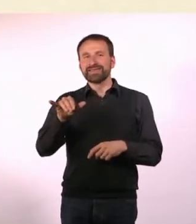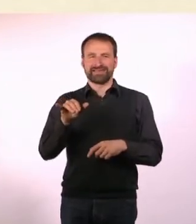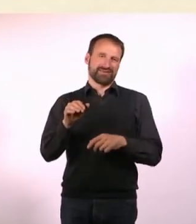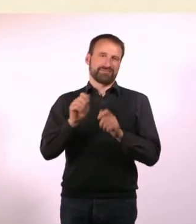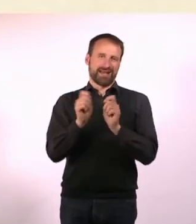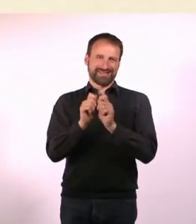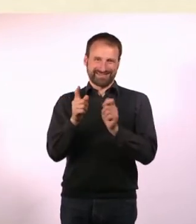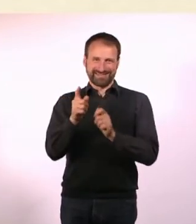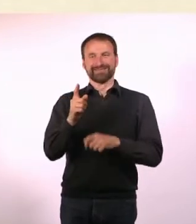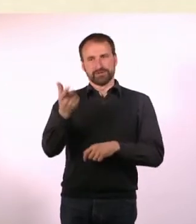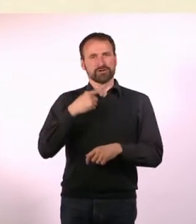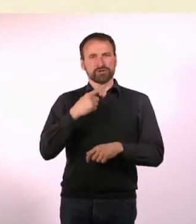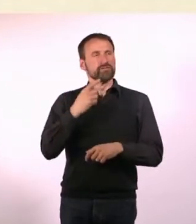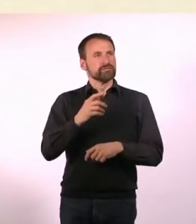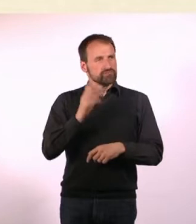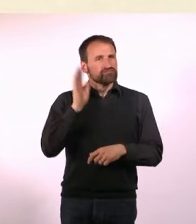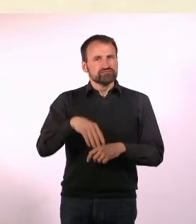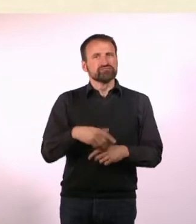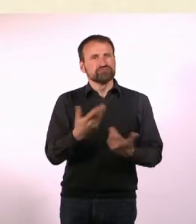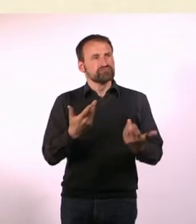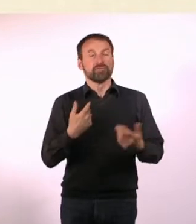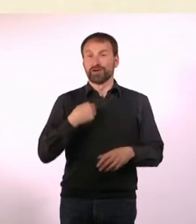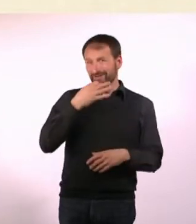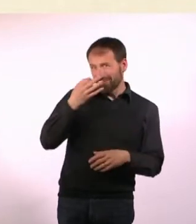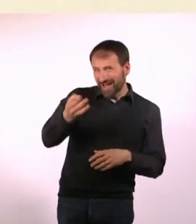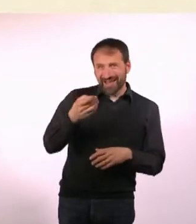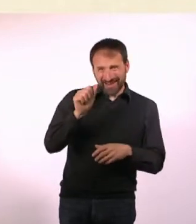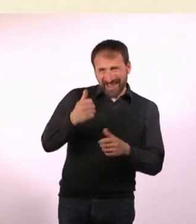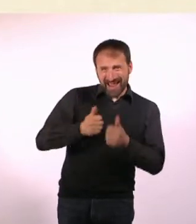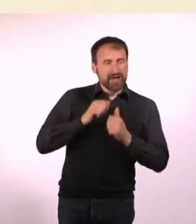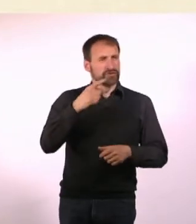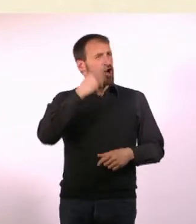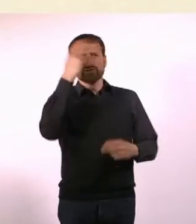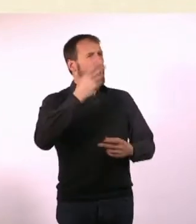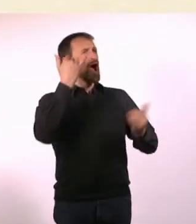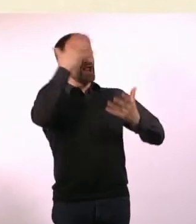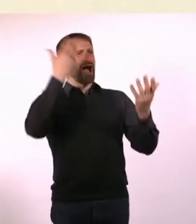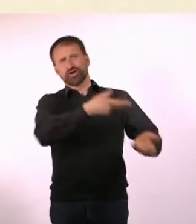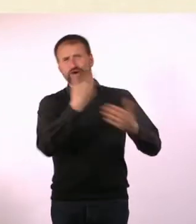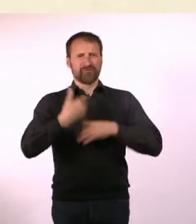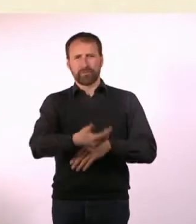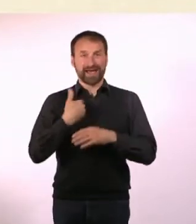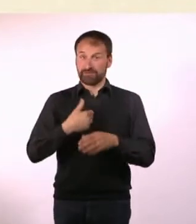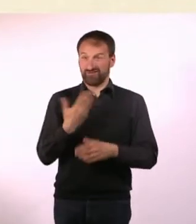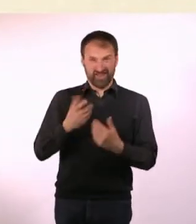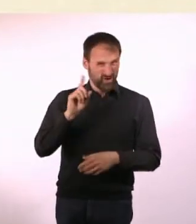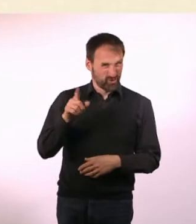Der hat sich z.B. auch den Namen ausgedacht. Ich hatte ganz schlimme Namen, mir sind so Sachen eingefallen wie: